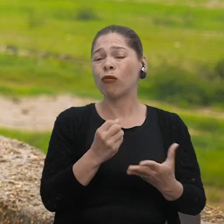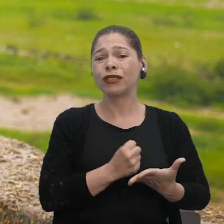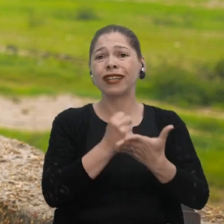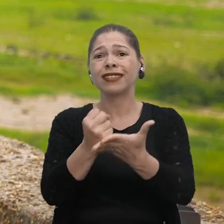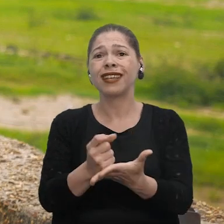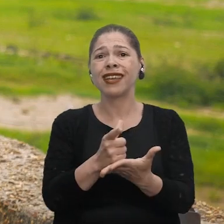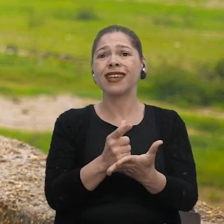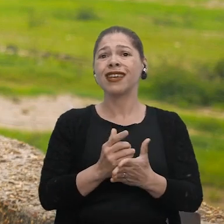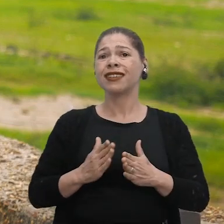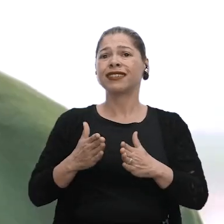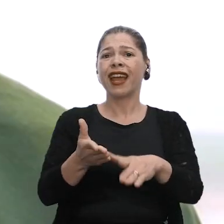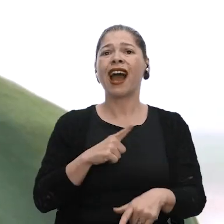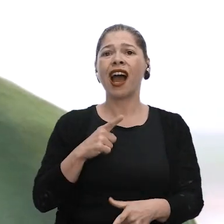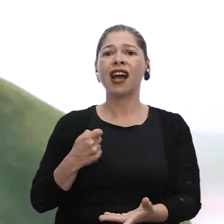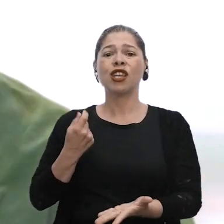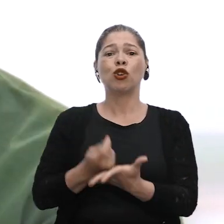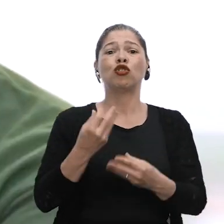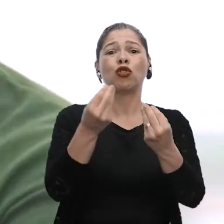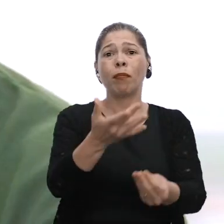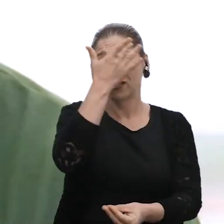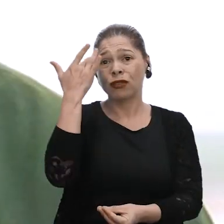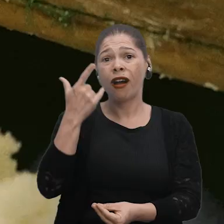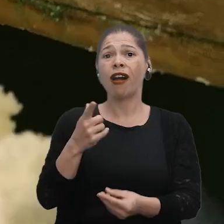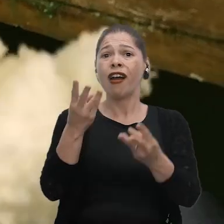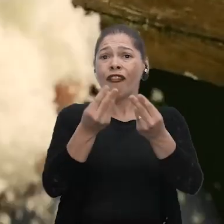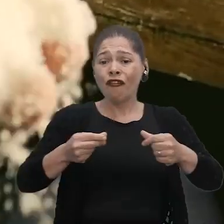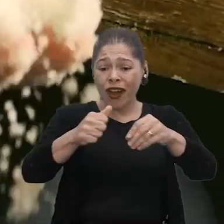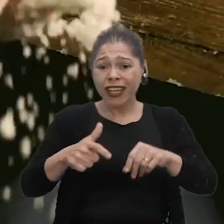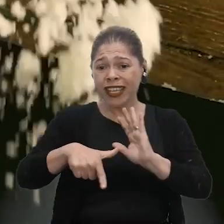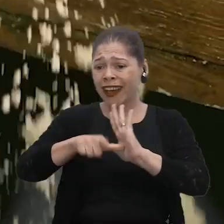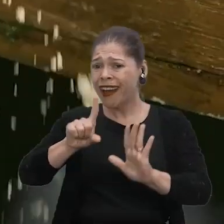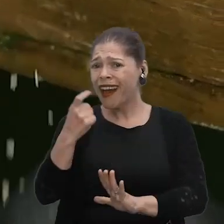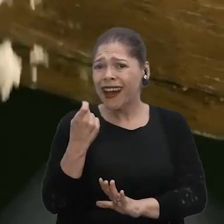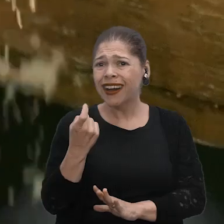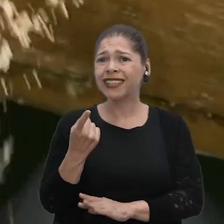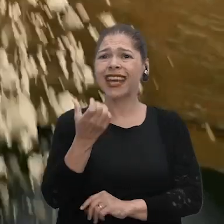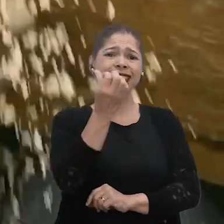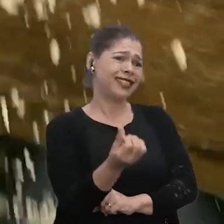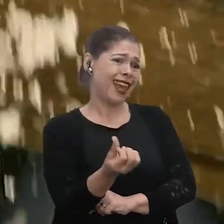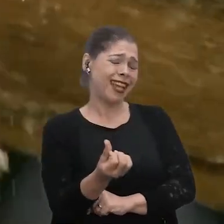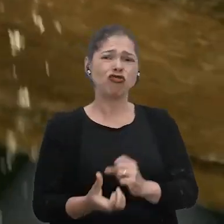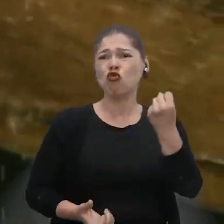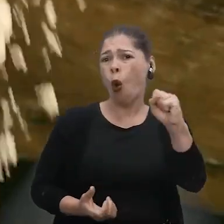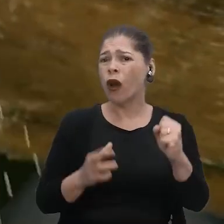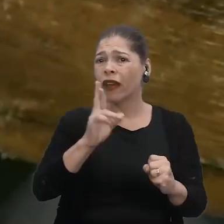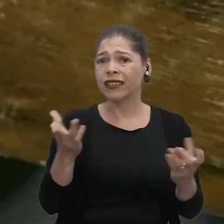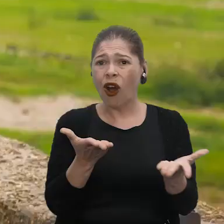aí o atravessador vai lá e diz "Eu te dou o tanto". A farinha antes estava R$ 6, R$ 8, né?